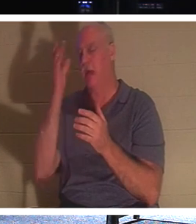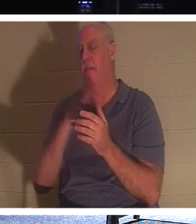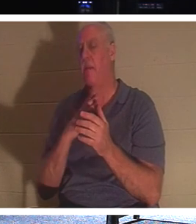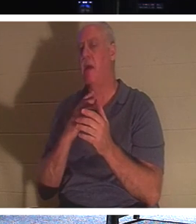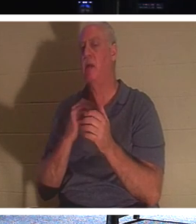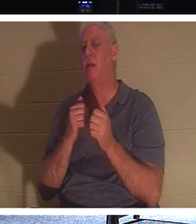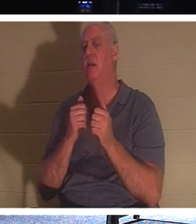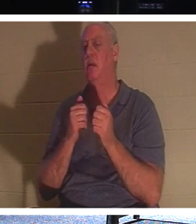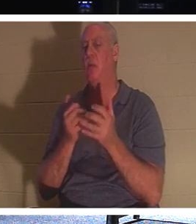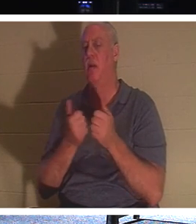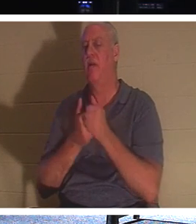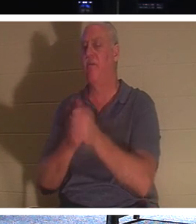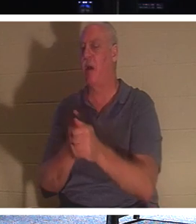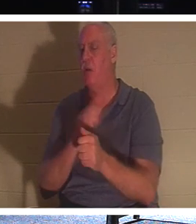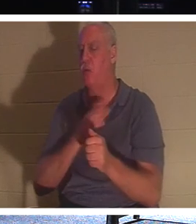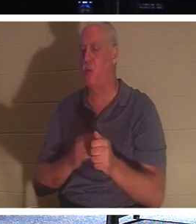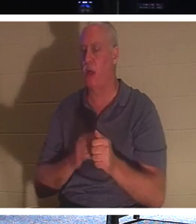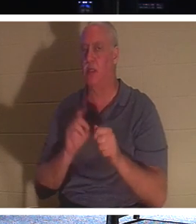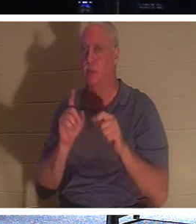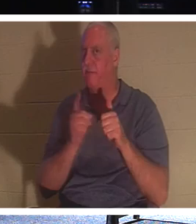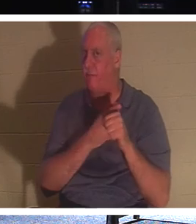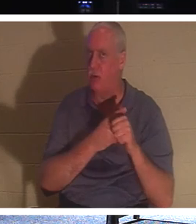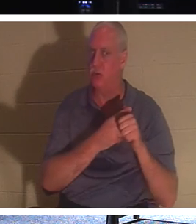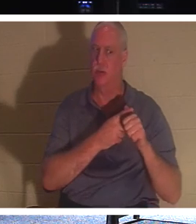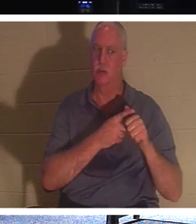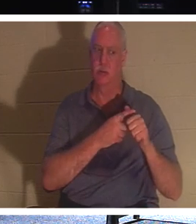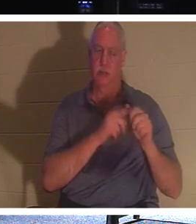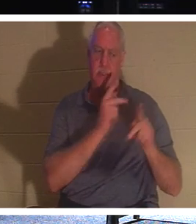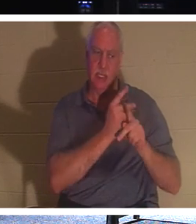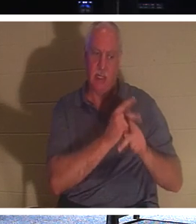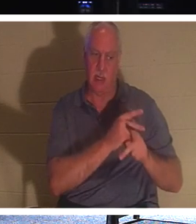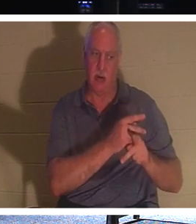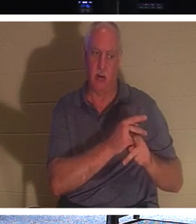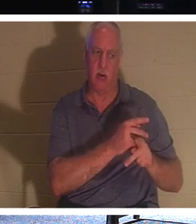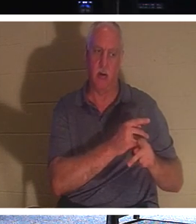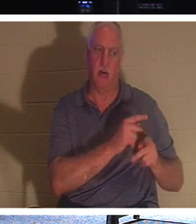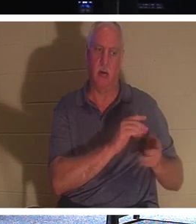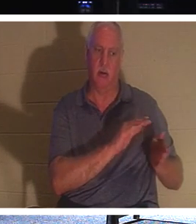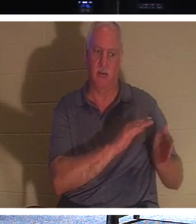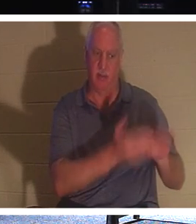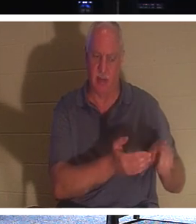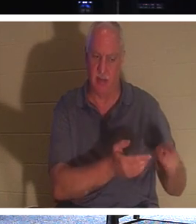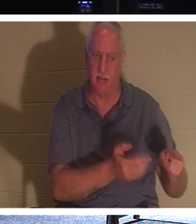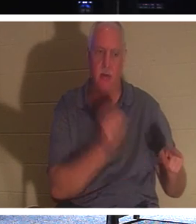“跟从我，让死人埋葬他们自己的死人”。你有没有想过这个问题？死人怎么